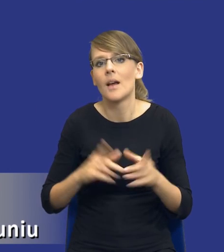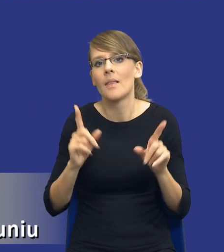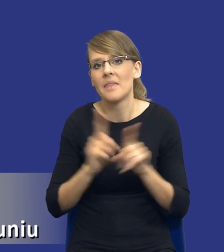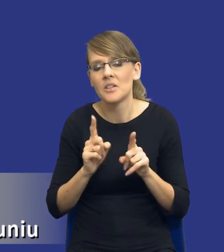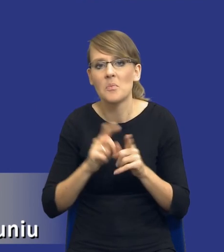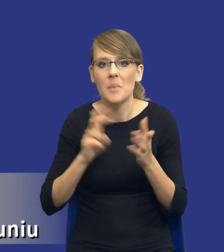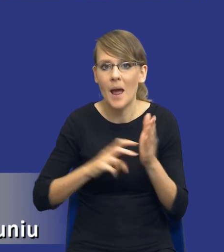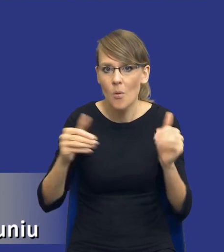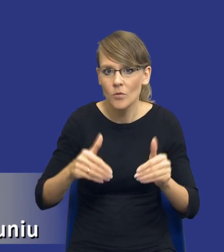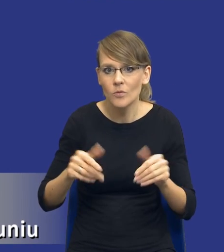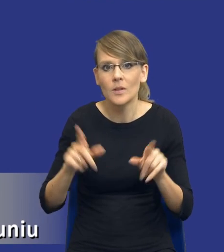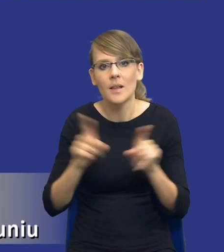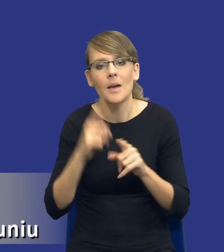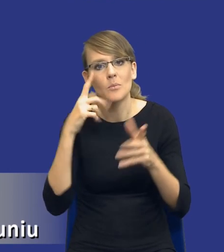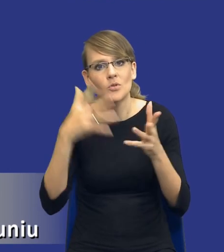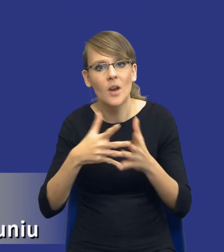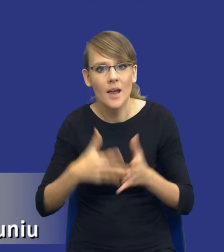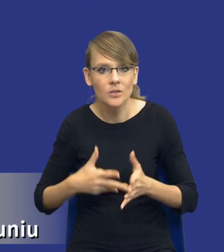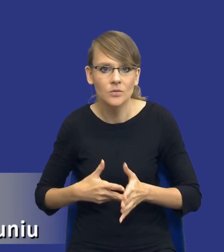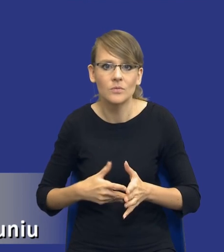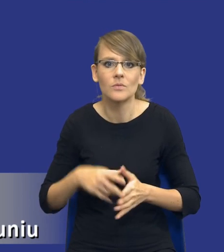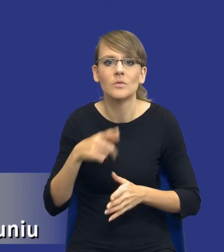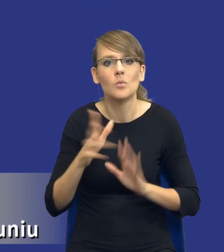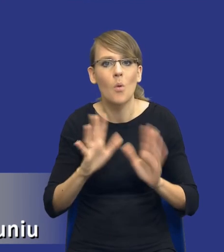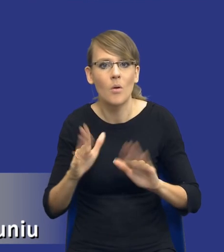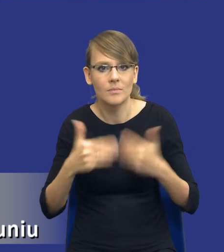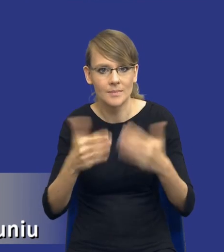Przewidywany tryb udzielenia zamówienia, możliwość uwzględnienia aspektów